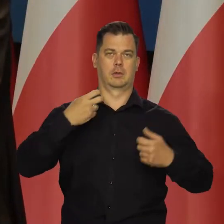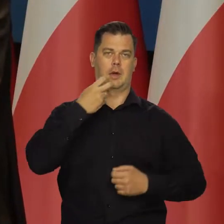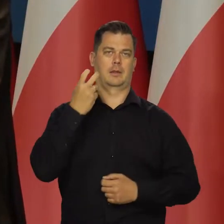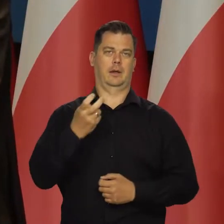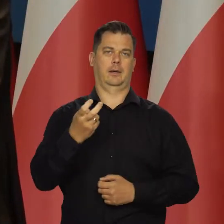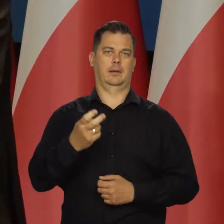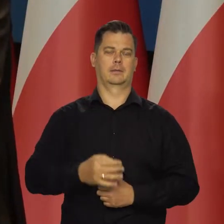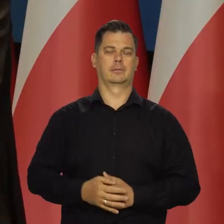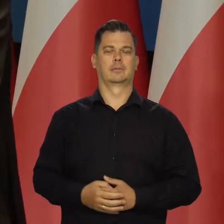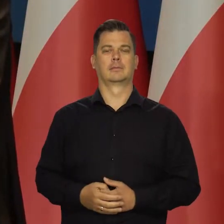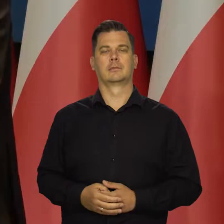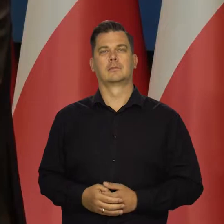z tytułu żywności i energii,